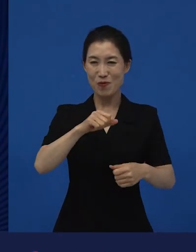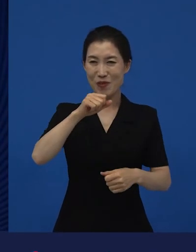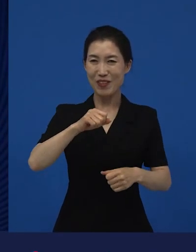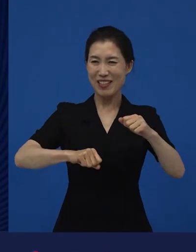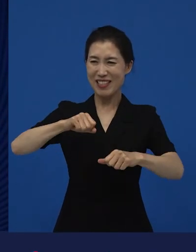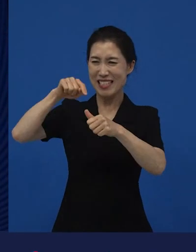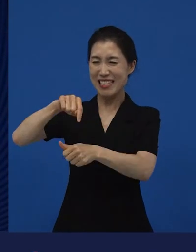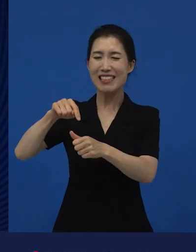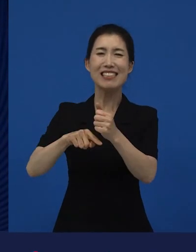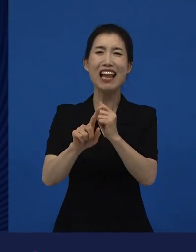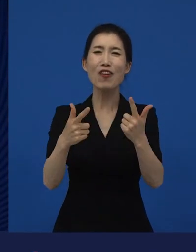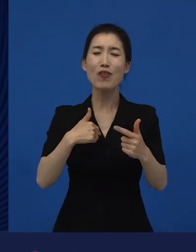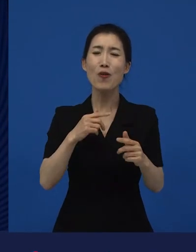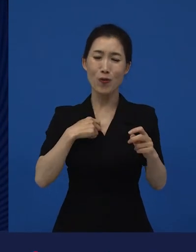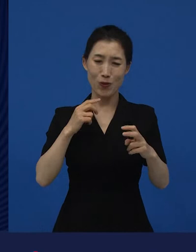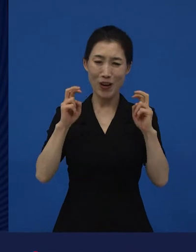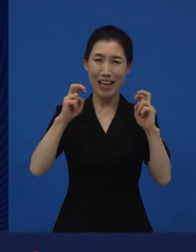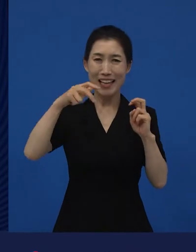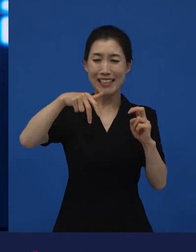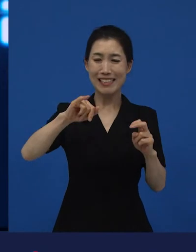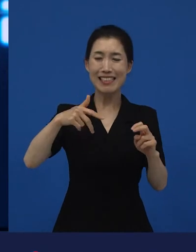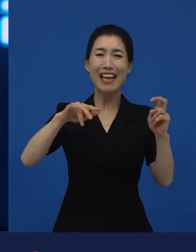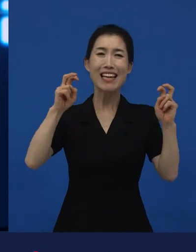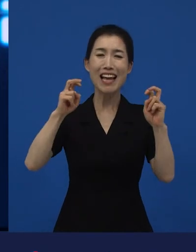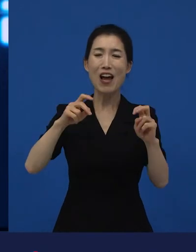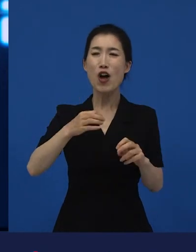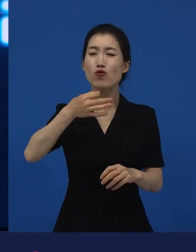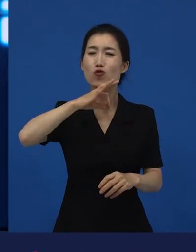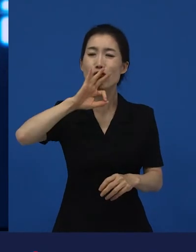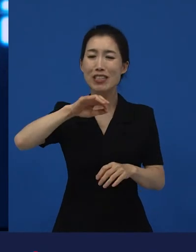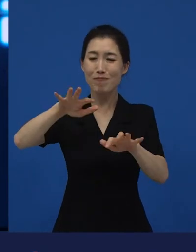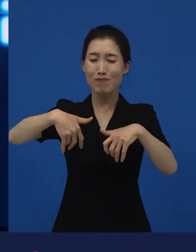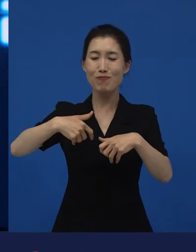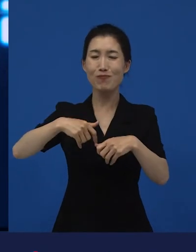저희는 영리를 추구하는 회사지만 영리가 잘 안 되고 있는 게 문제인데